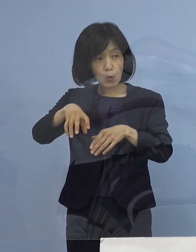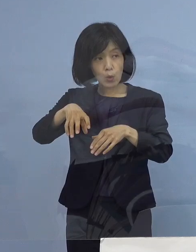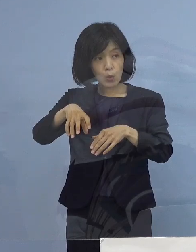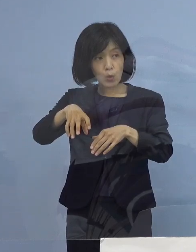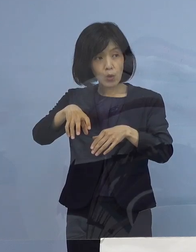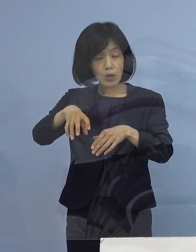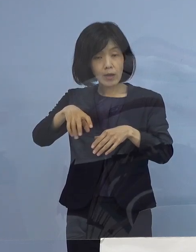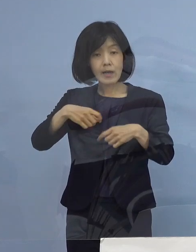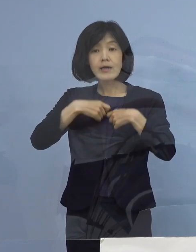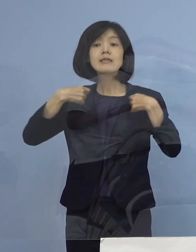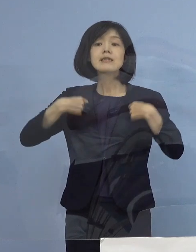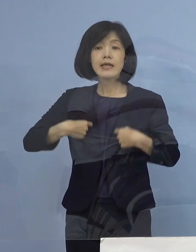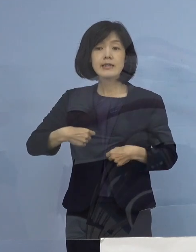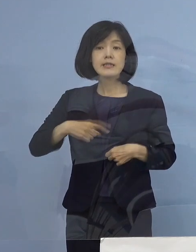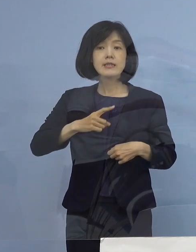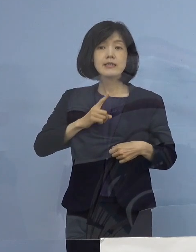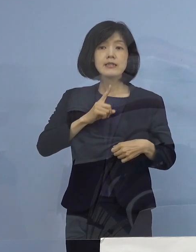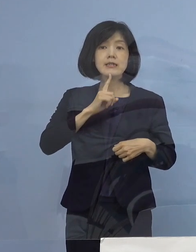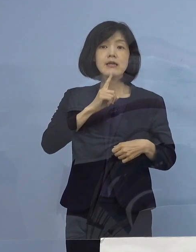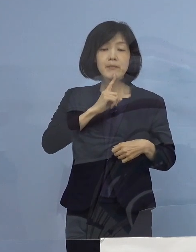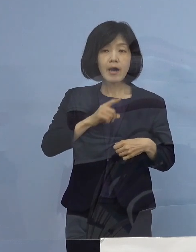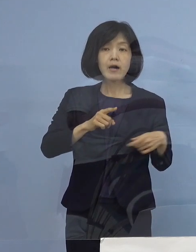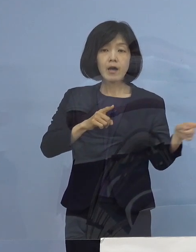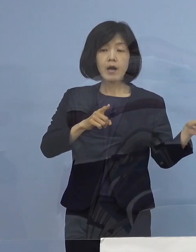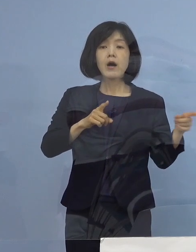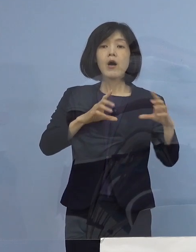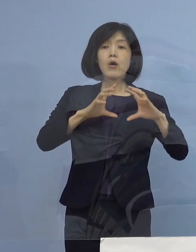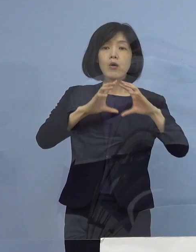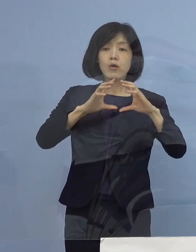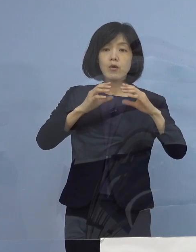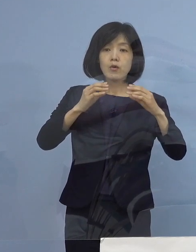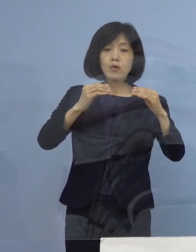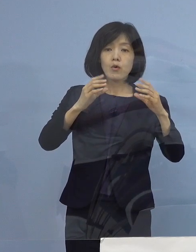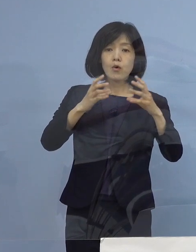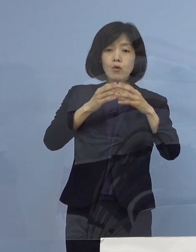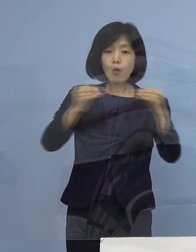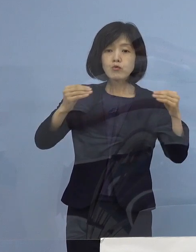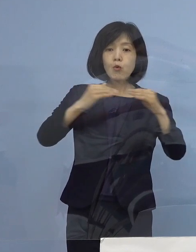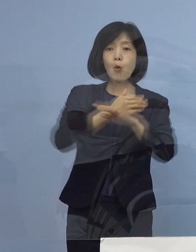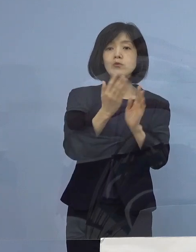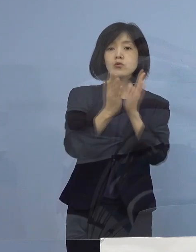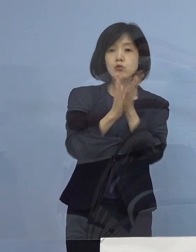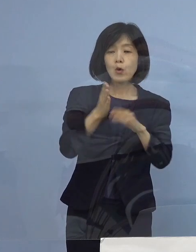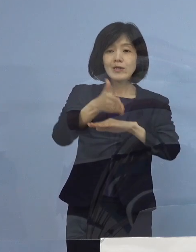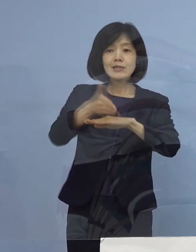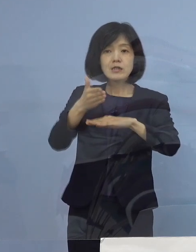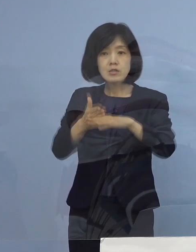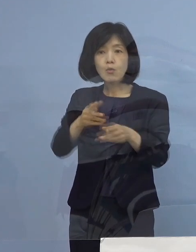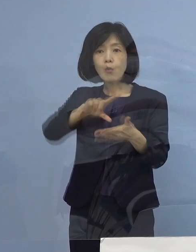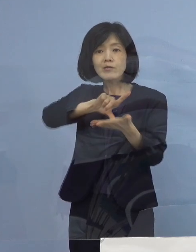もう一度申し上げますと 国土交通省四国地方整備局